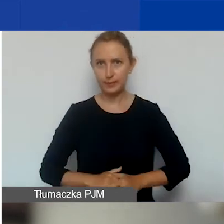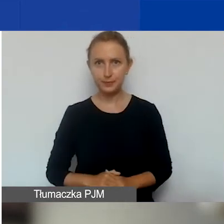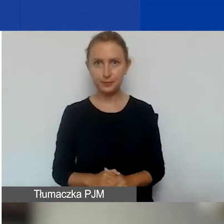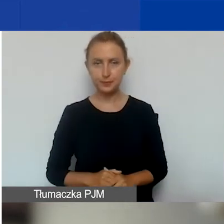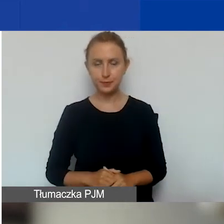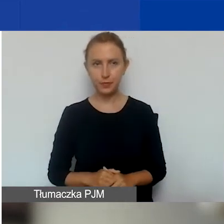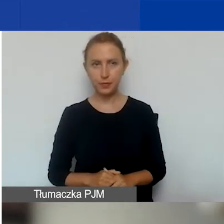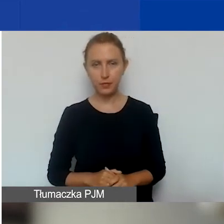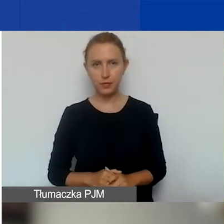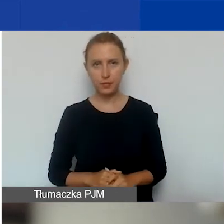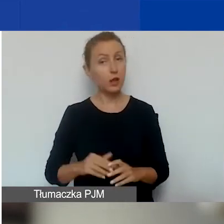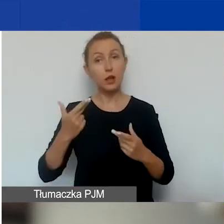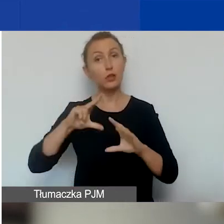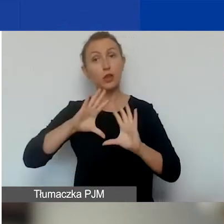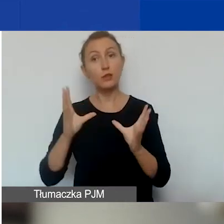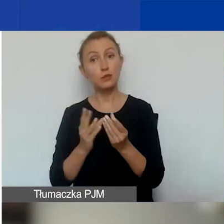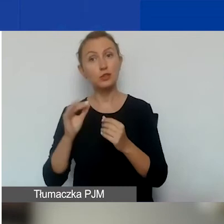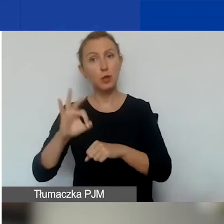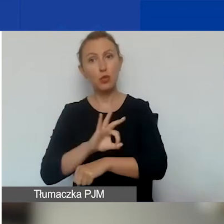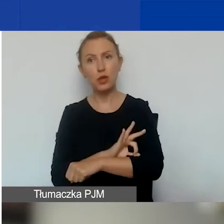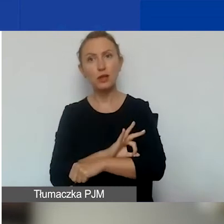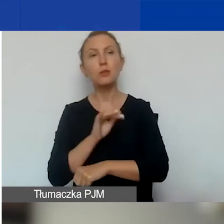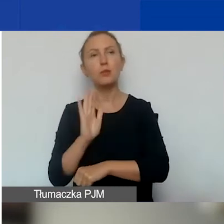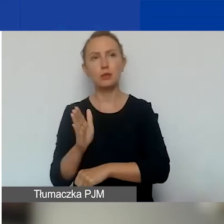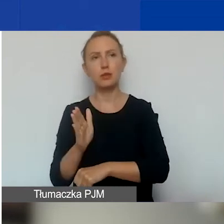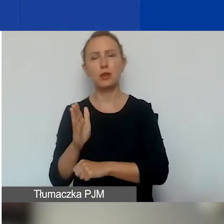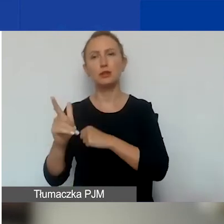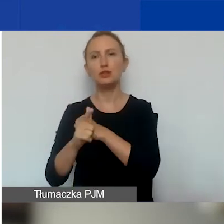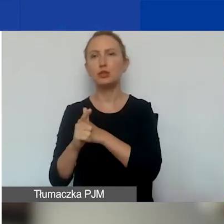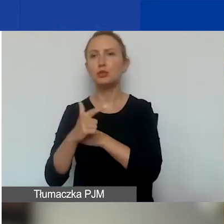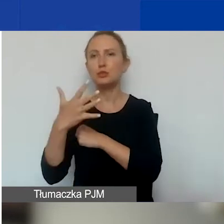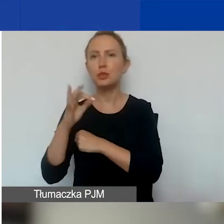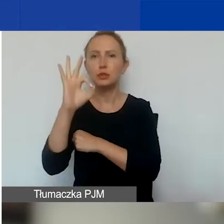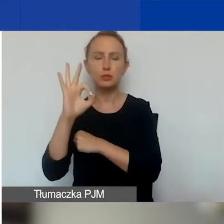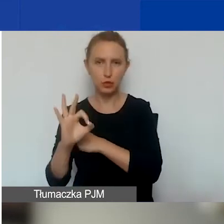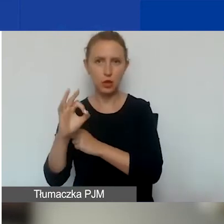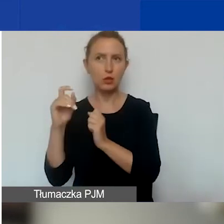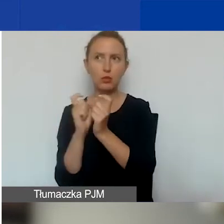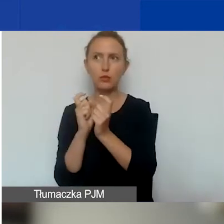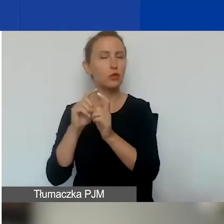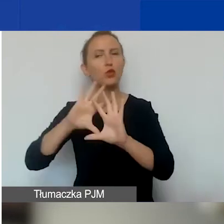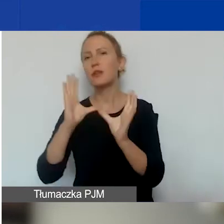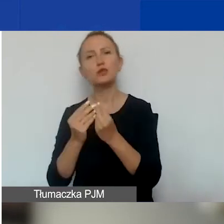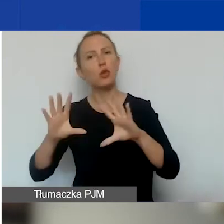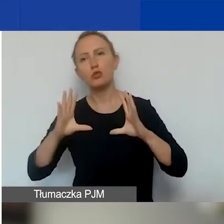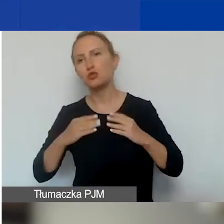Ale oczywiście nie wszystkie projekty, które będą miały 75% i więcej punktów, otrzymają dofinansowanie.